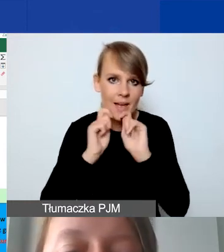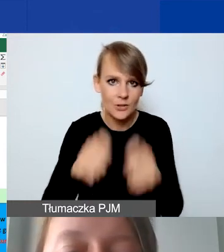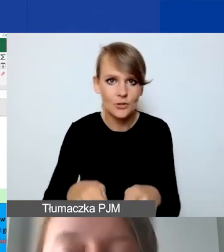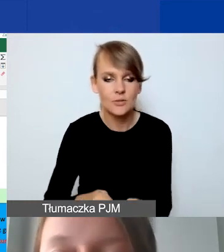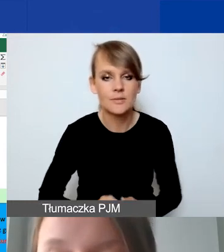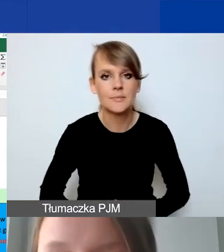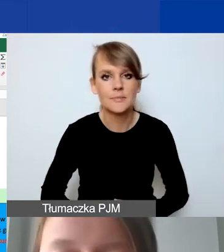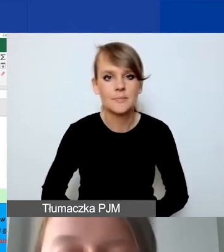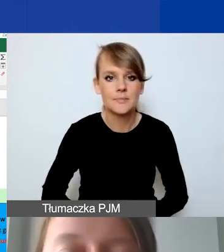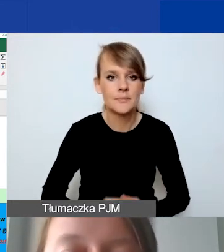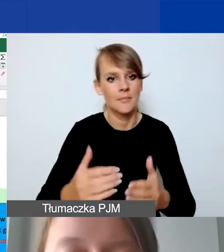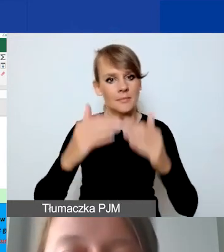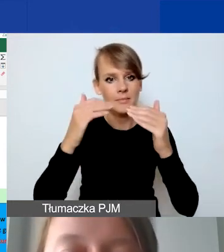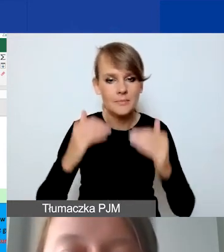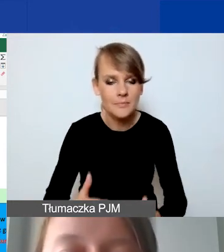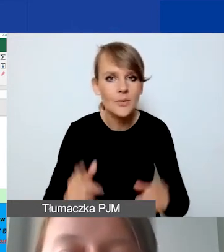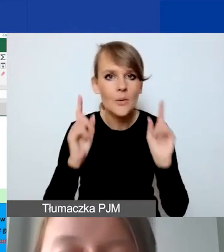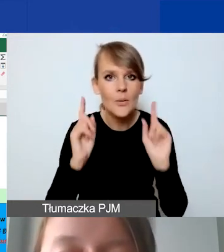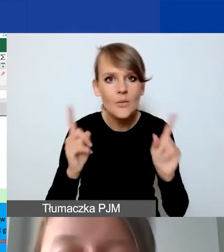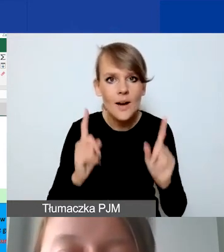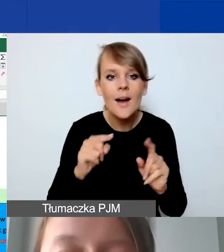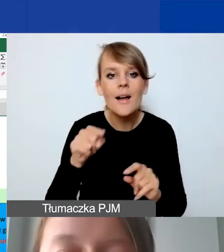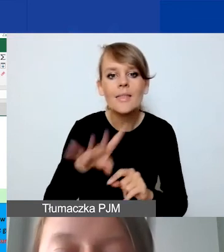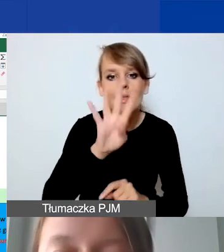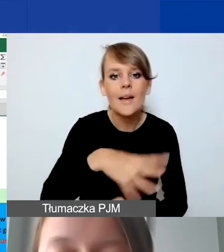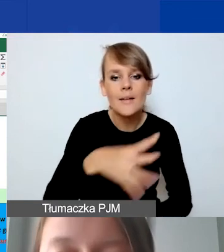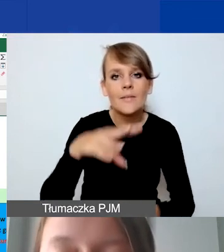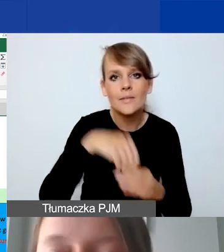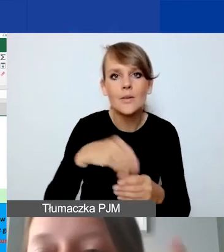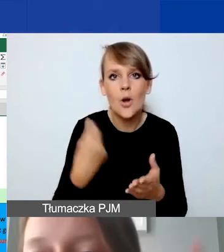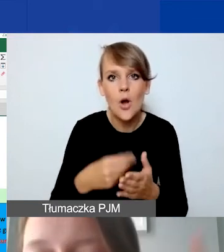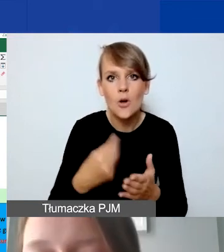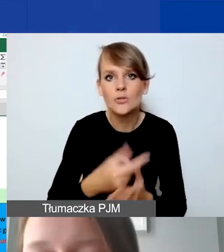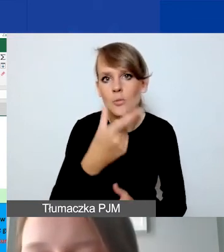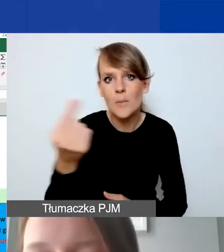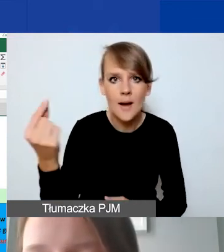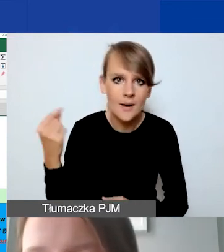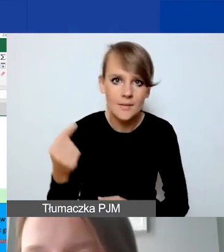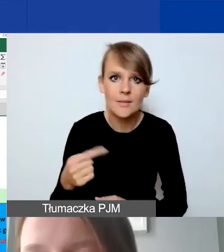Poniżej, uwaga, znajduje się taka tabelka z kosztami partnerów. Nie dotyczy to Państw-Darczyńców.